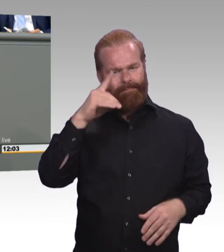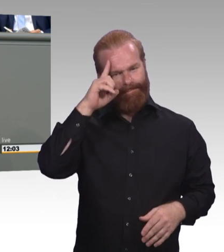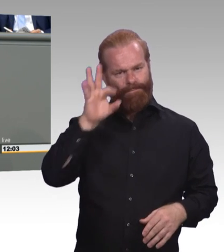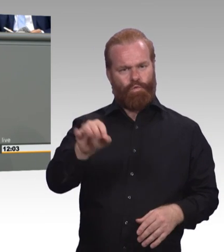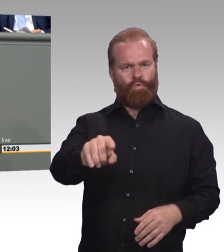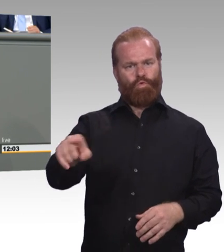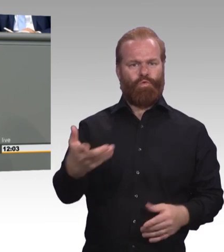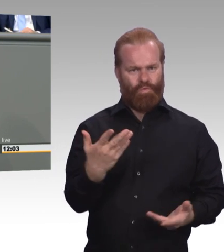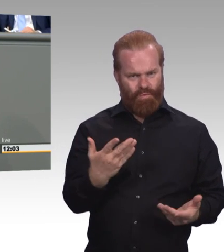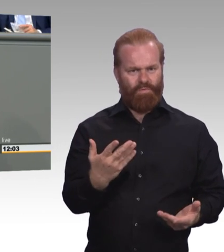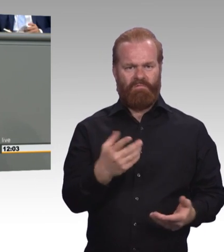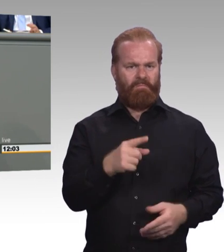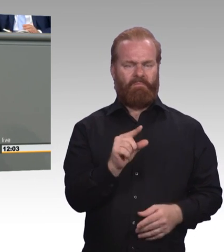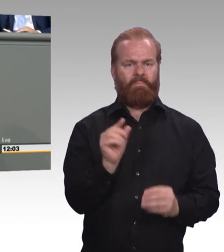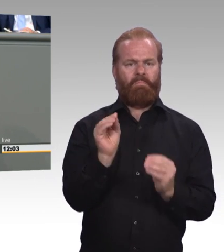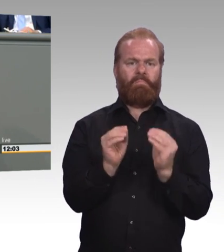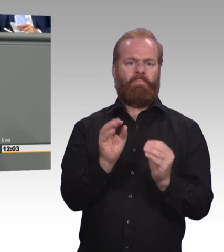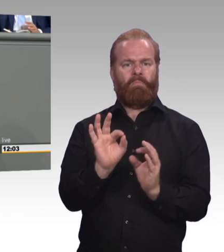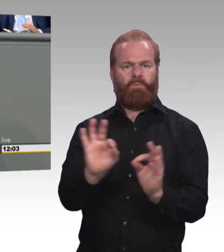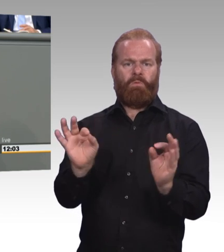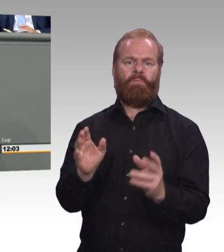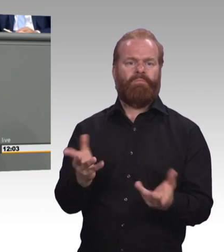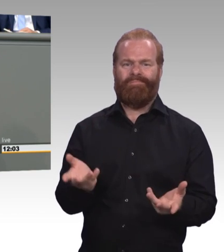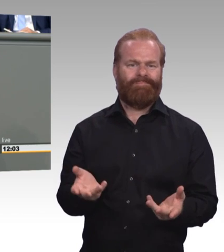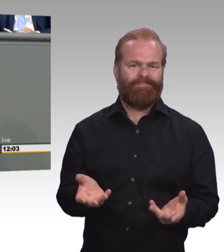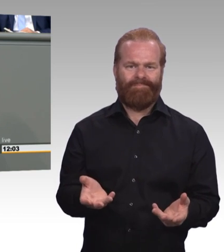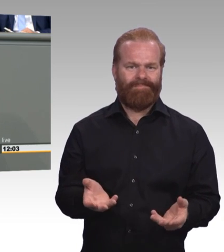Aber wir finden die Höhe von 515 Euro ist zu wenig,